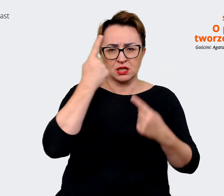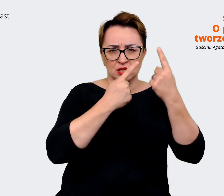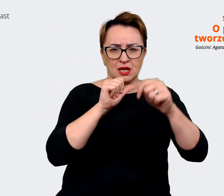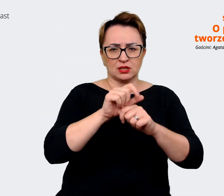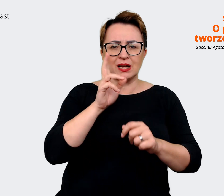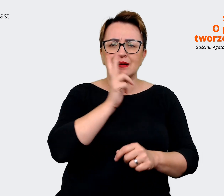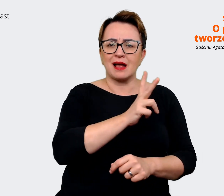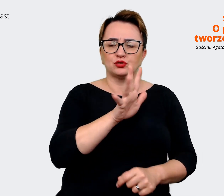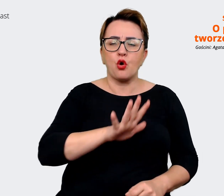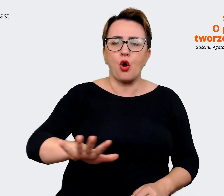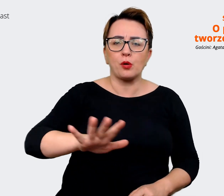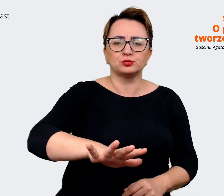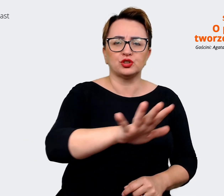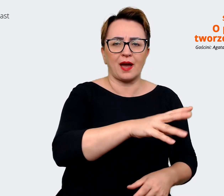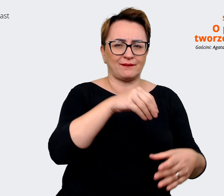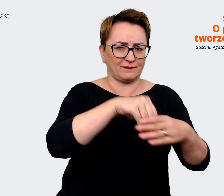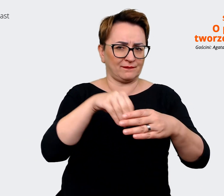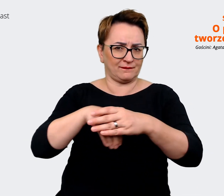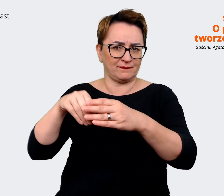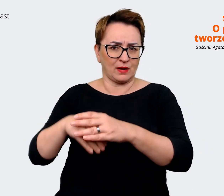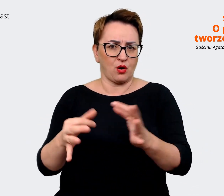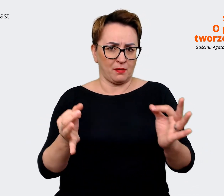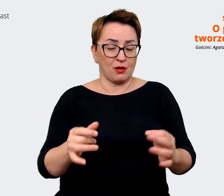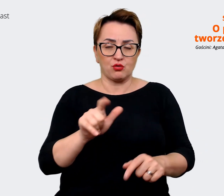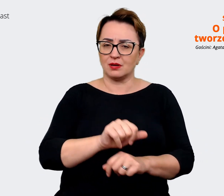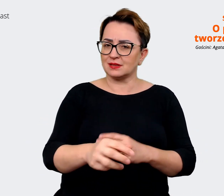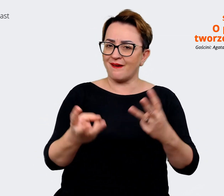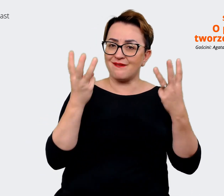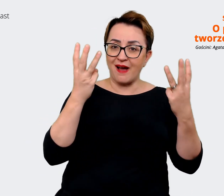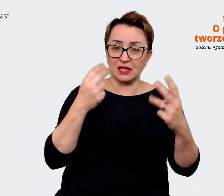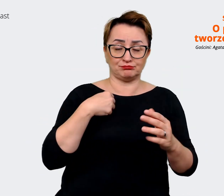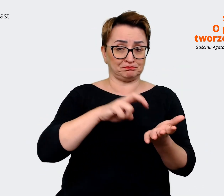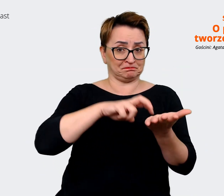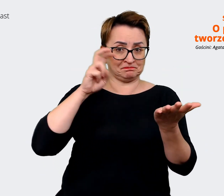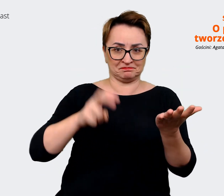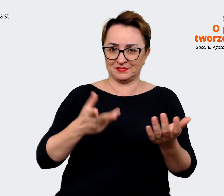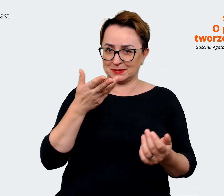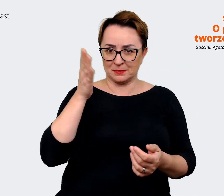w jakim jesteśmy. I to też jest ważne i z tego nie będziemy rezygnować. Jesteśmy firmą technologiczną